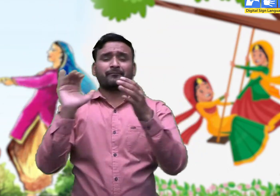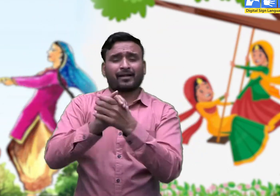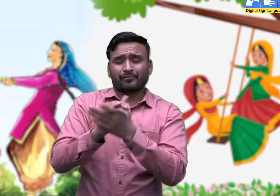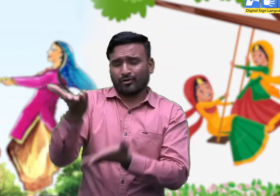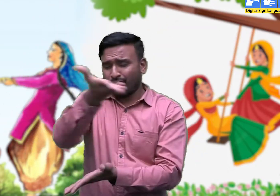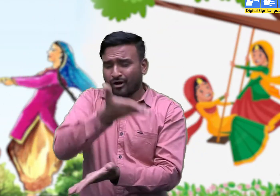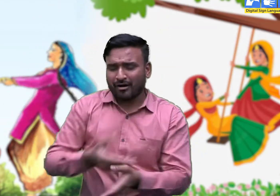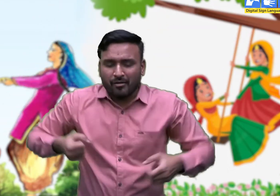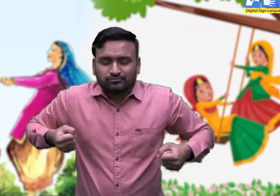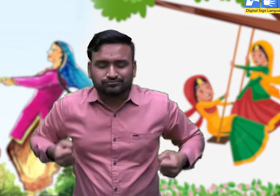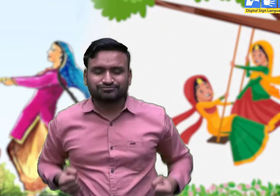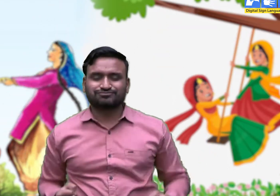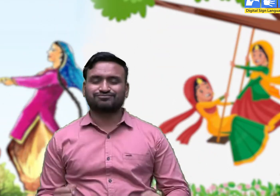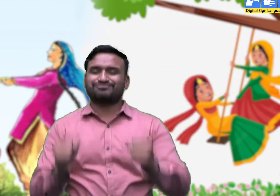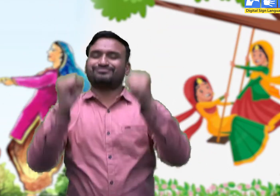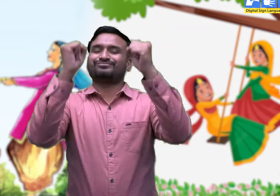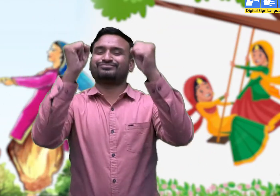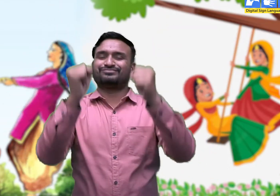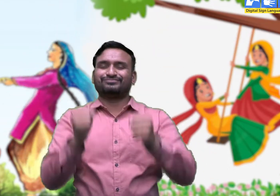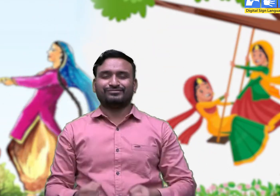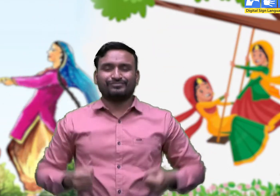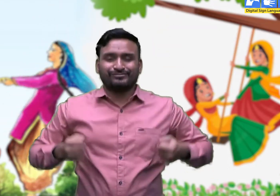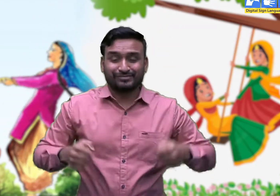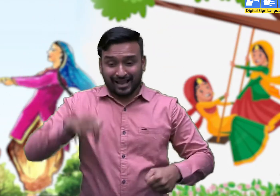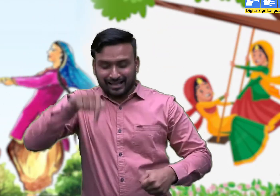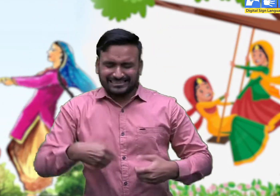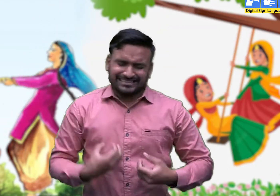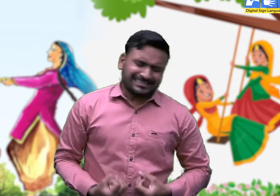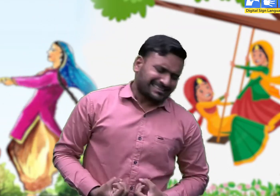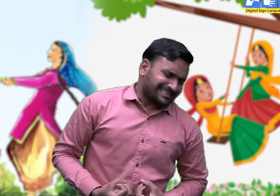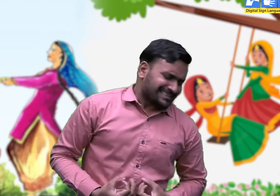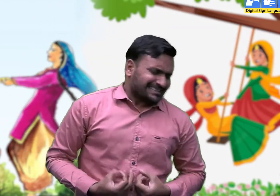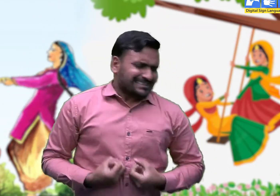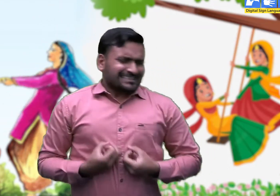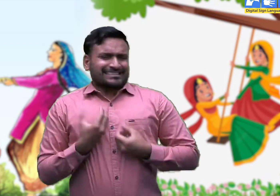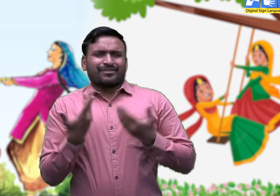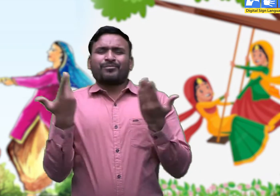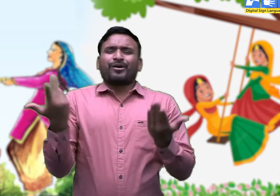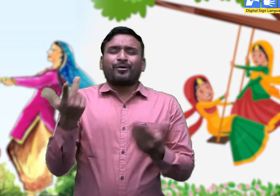सखियों ने झूले पाए। मैं कर लूँ मौज बहार,